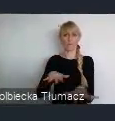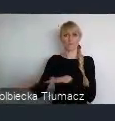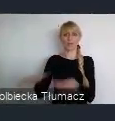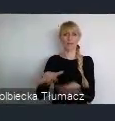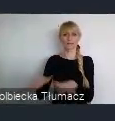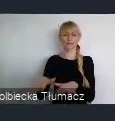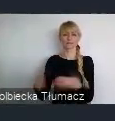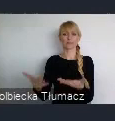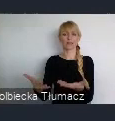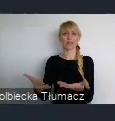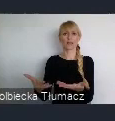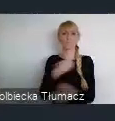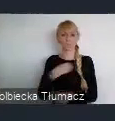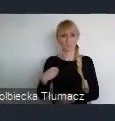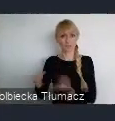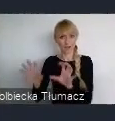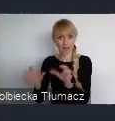Gdzie mieści się Międzynarodowe Centrum Kongresowe,